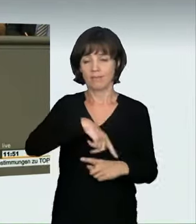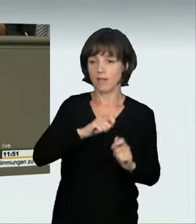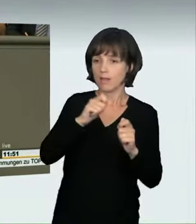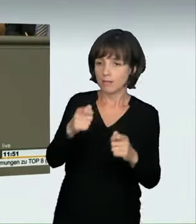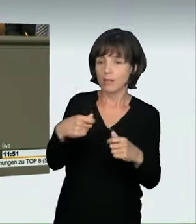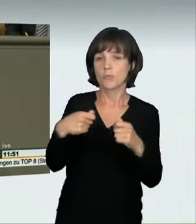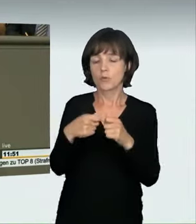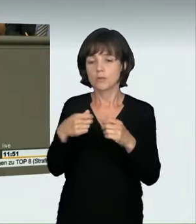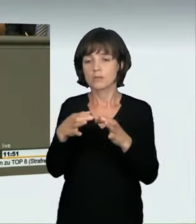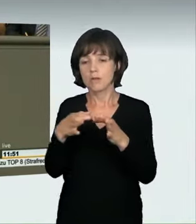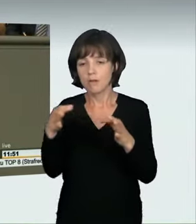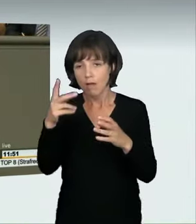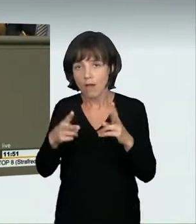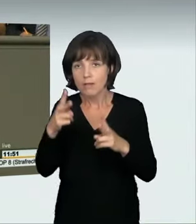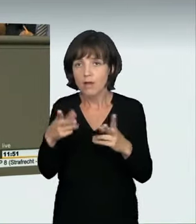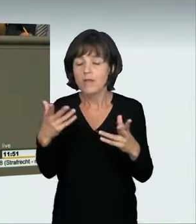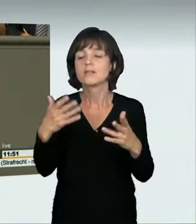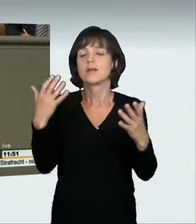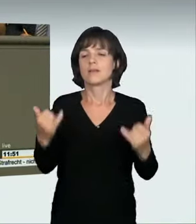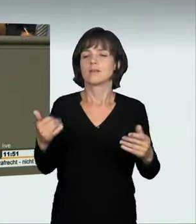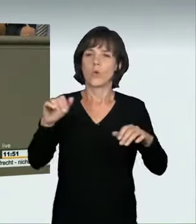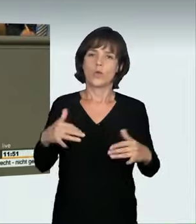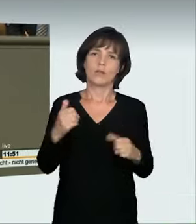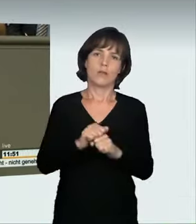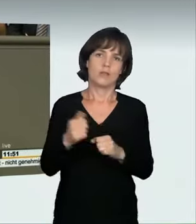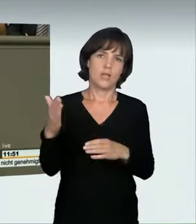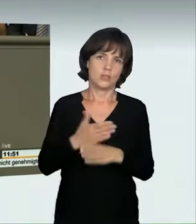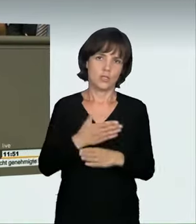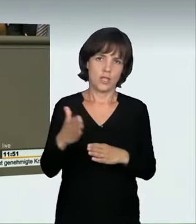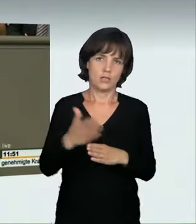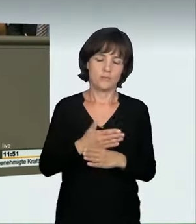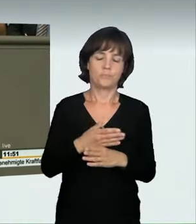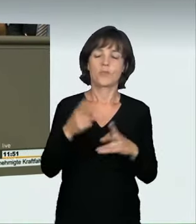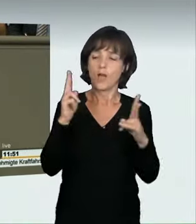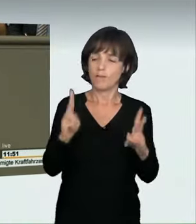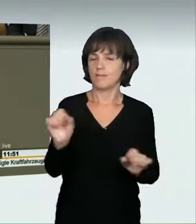Dann kam von uns der Antrag. Danach äußerte sich die Koalition, und es kam zu einer Änderung des Bundesratsentwurfs,